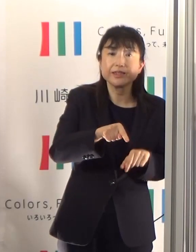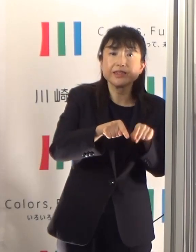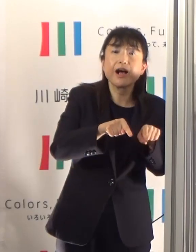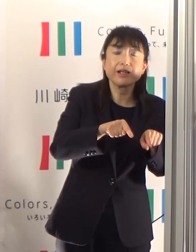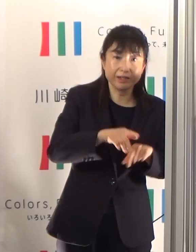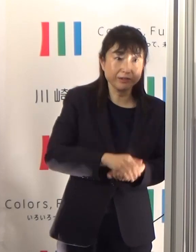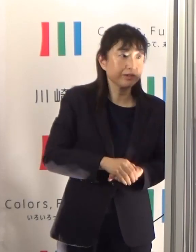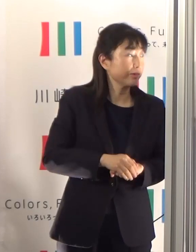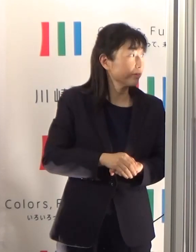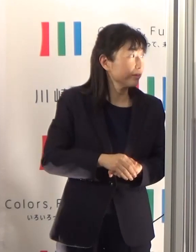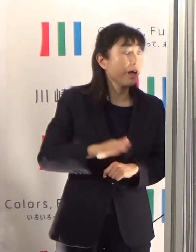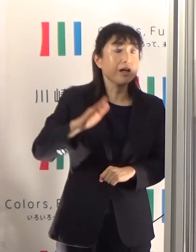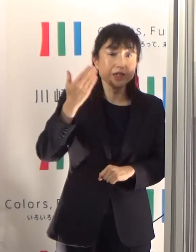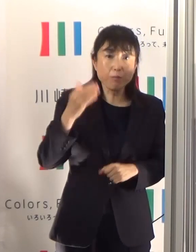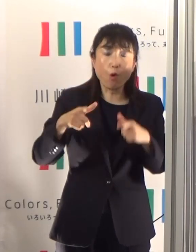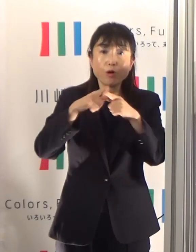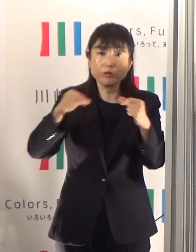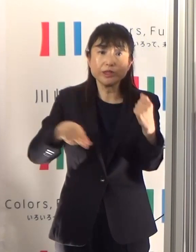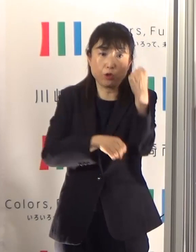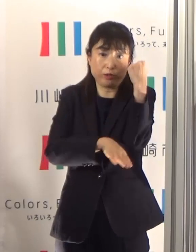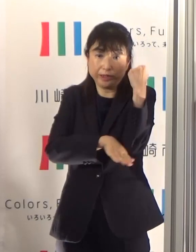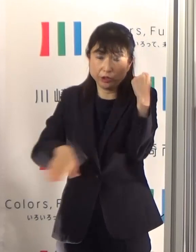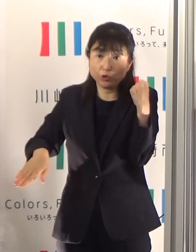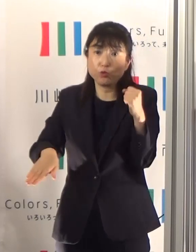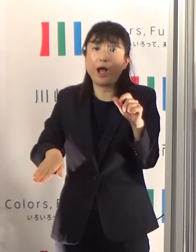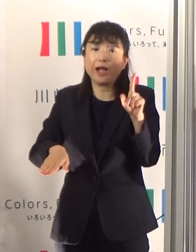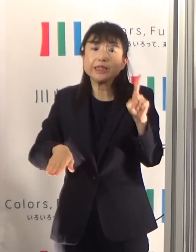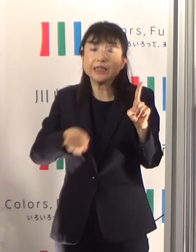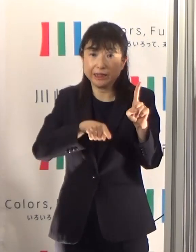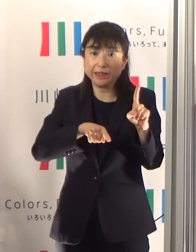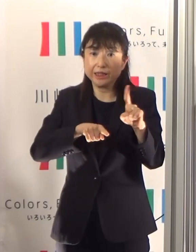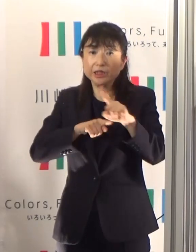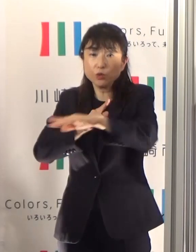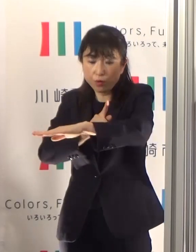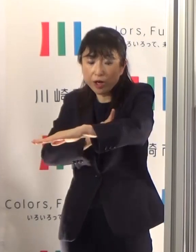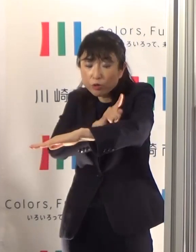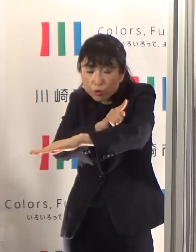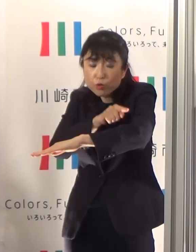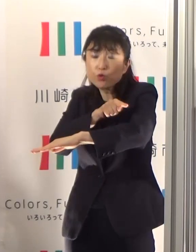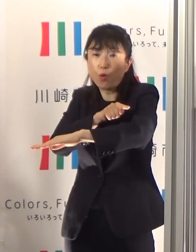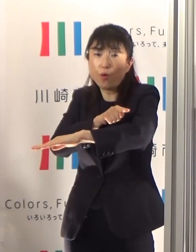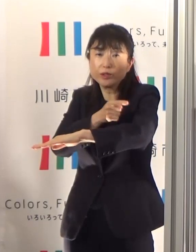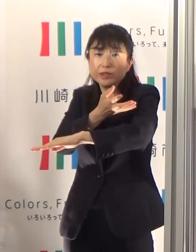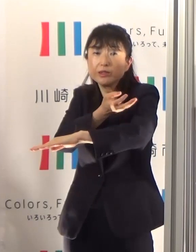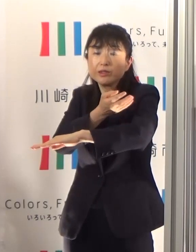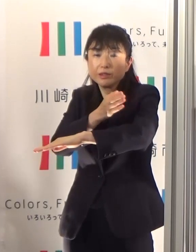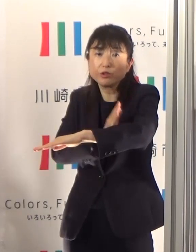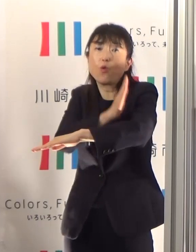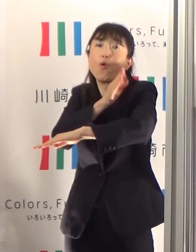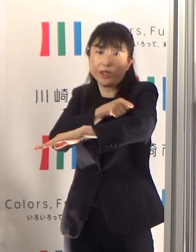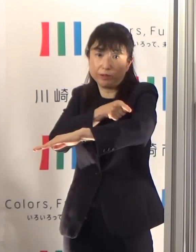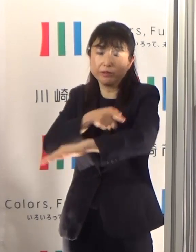ただ国の基準となる1というものからは少し まだ上回っている状況にあります